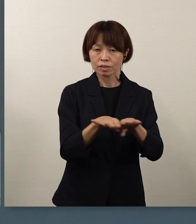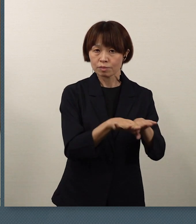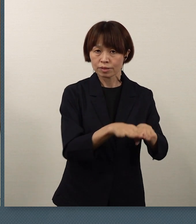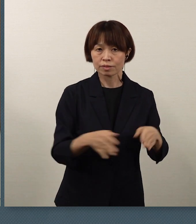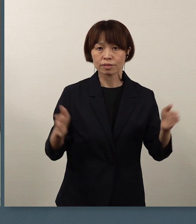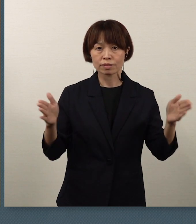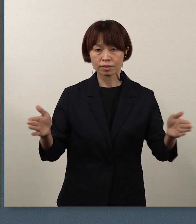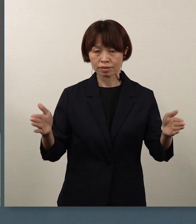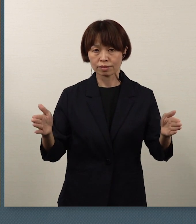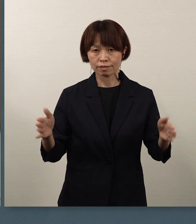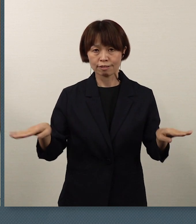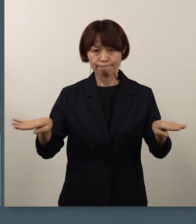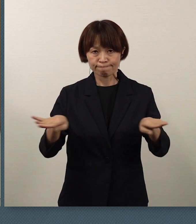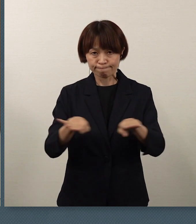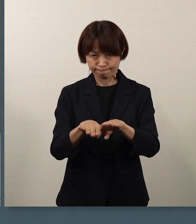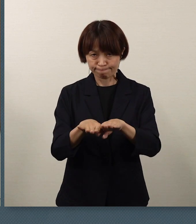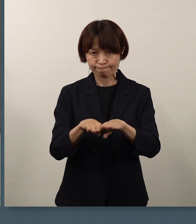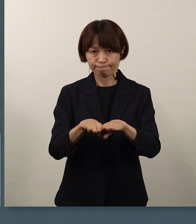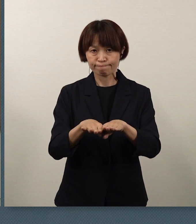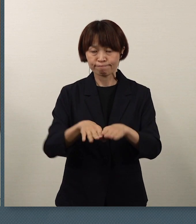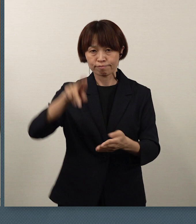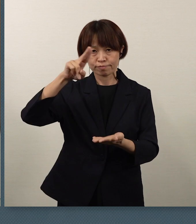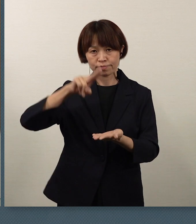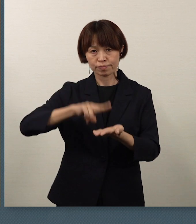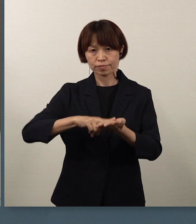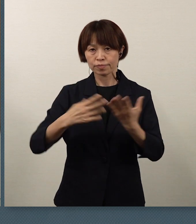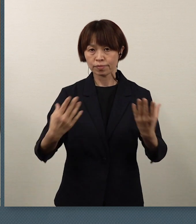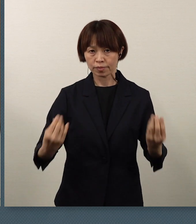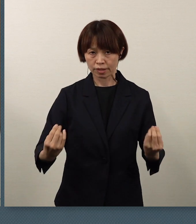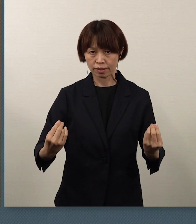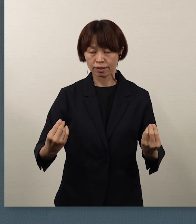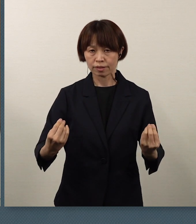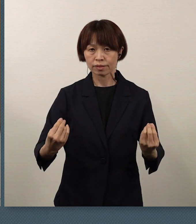休校とすることに決定をし、